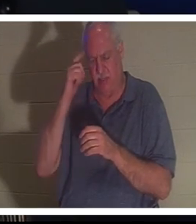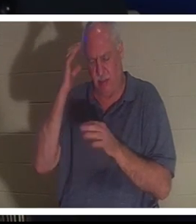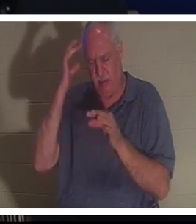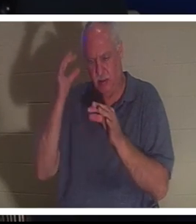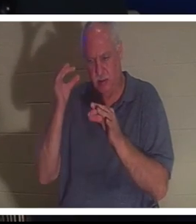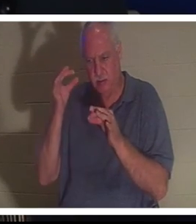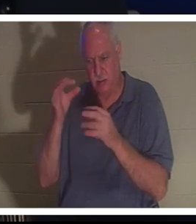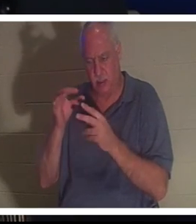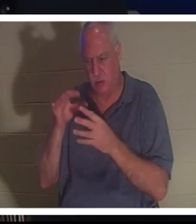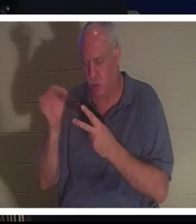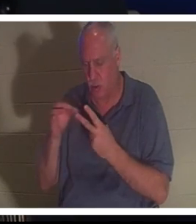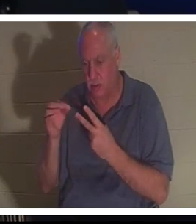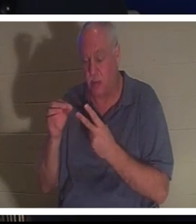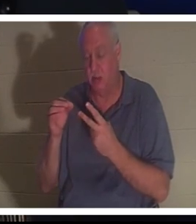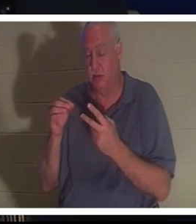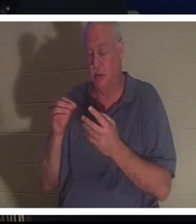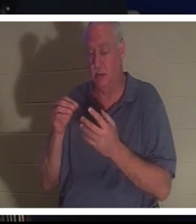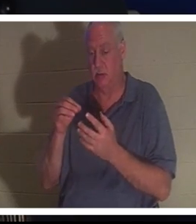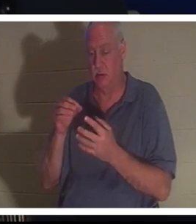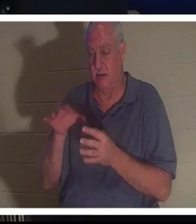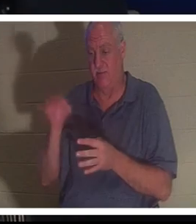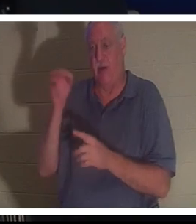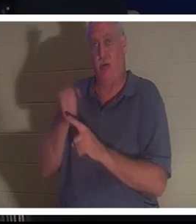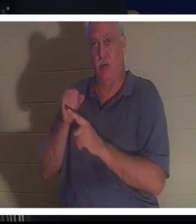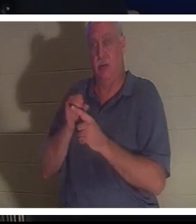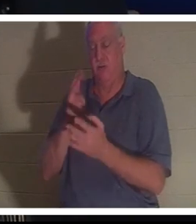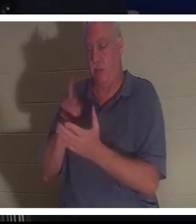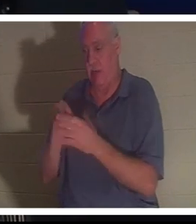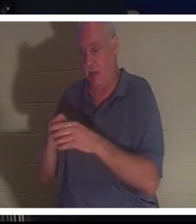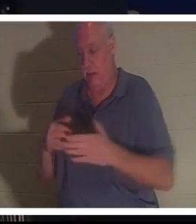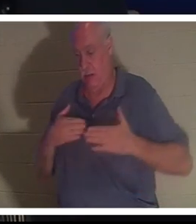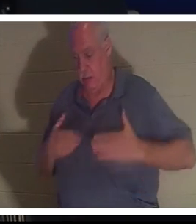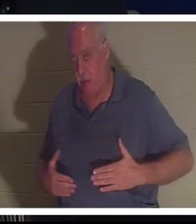彼女はバーラさんに病院に連れて行くように言いました。彼女は、すべてがうまくいくから心配しないでくださいと言いました。